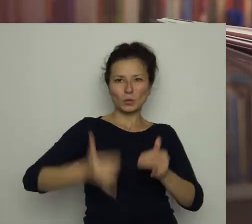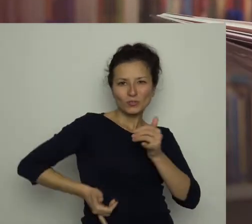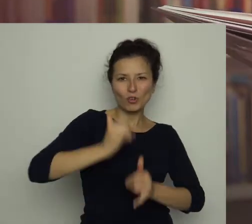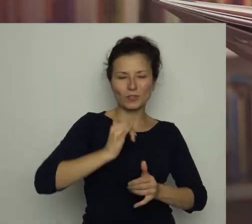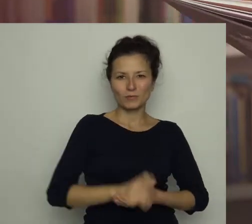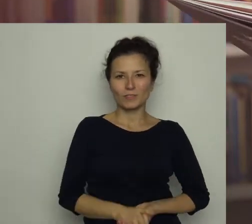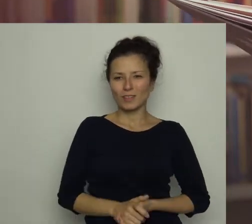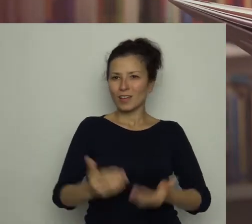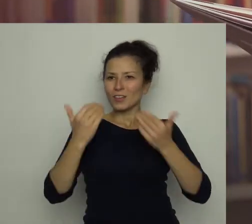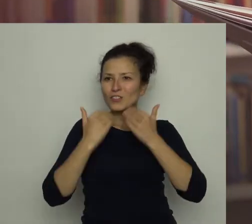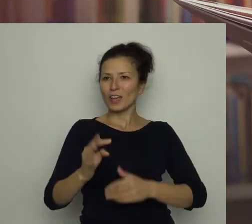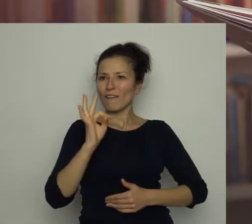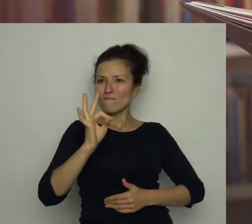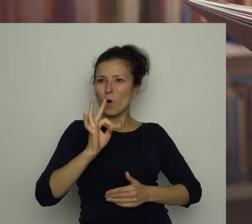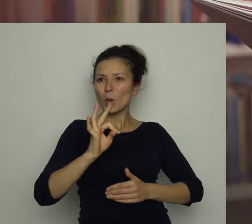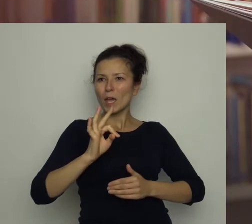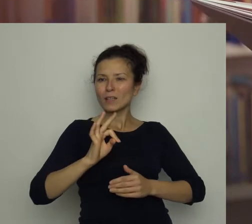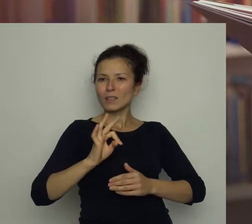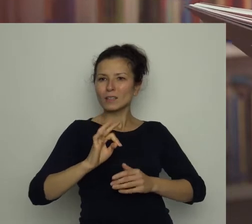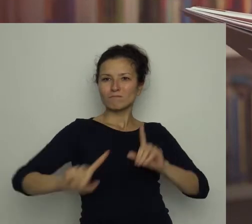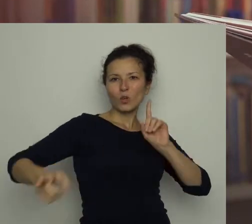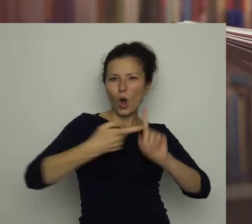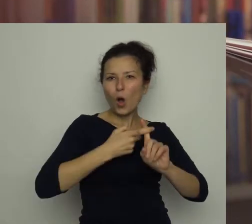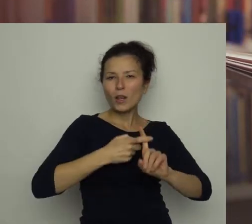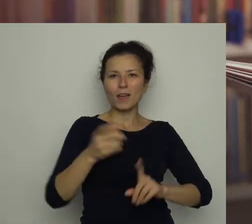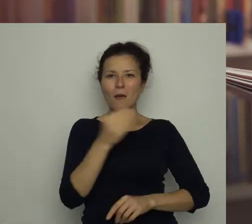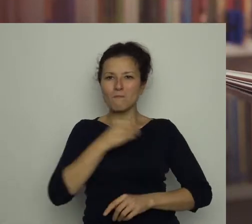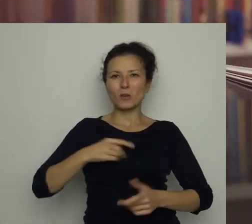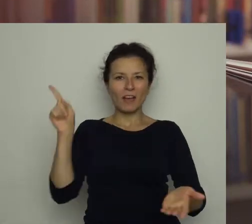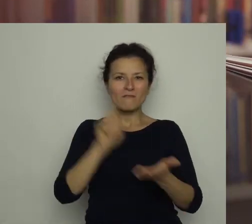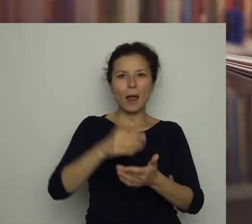Dzięki jego celnym bramkom Polska wygrała mistrzostwa Europy.